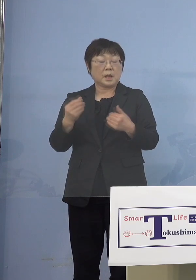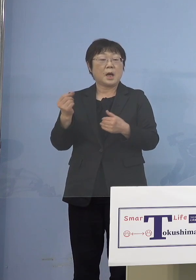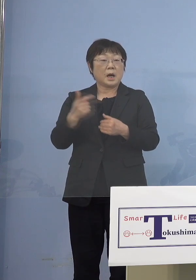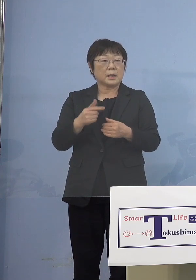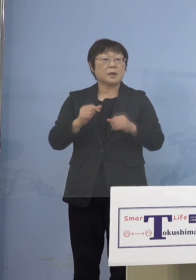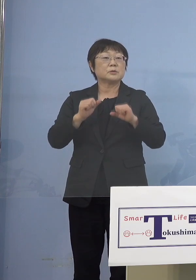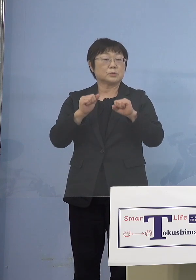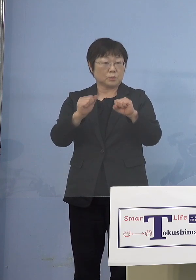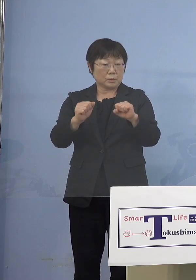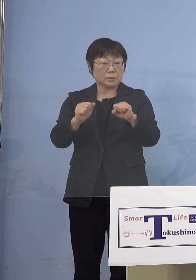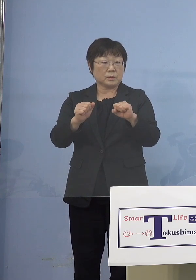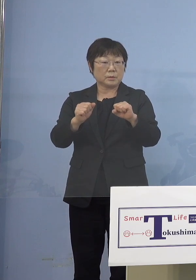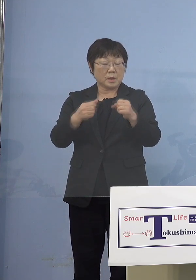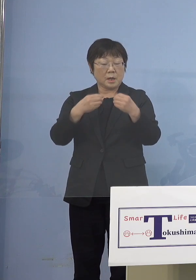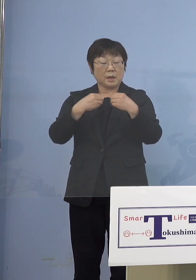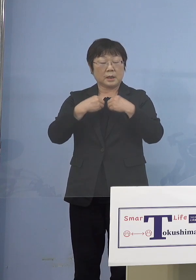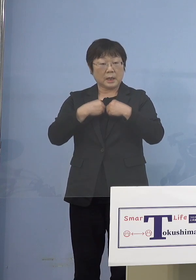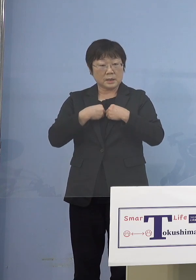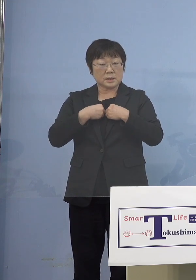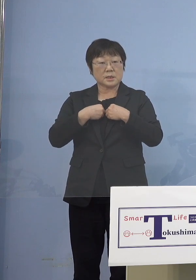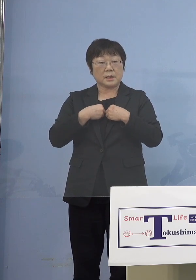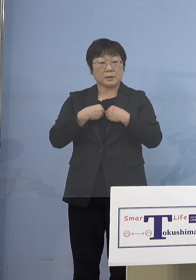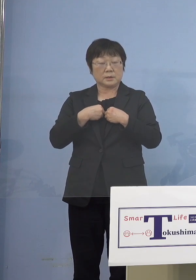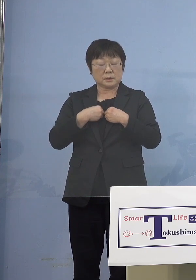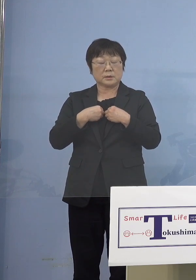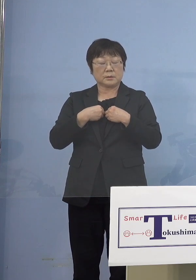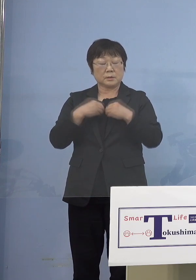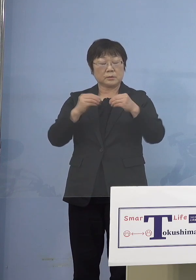そうしないとこの感染の棚から 脱せられないんですね